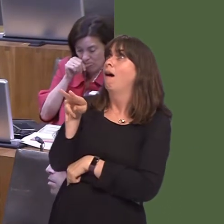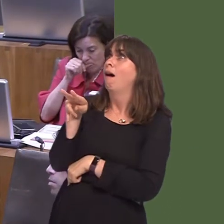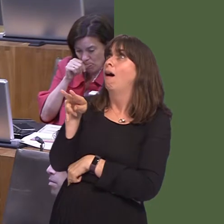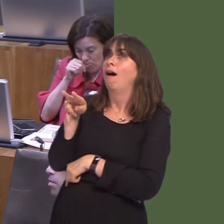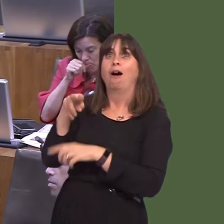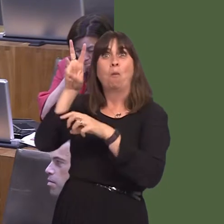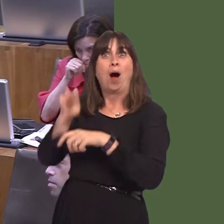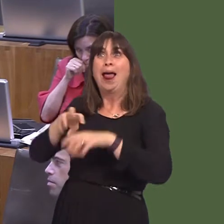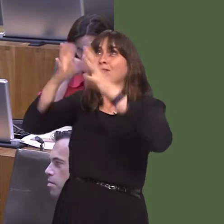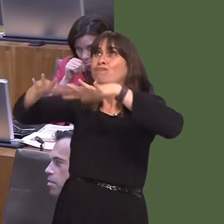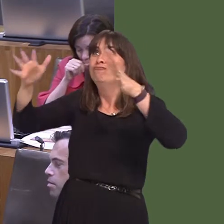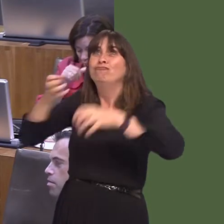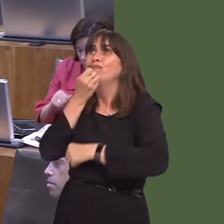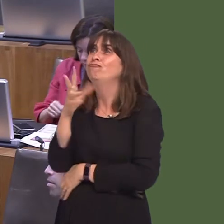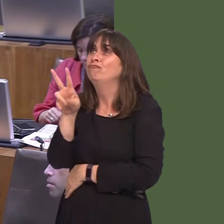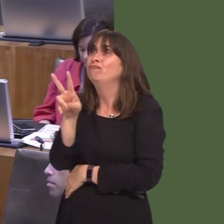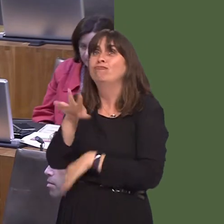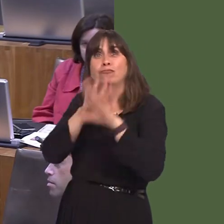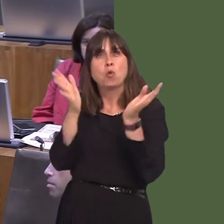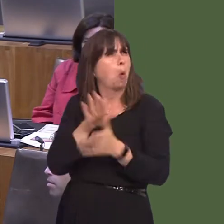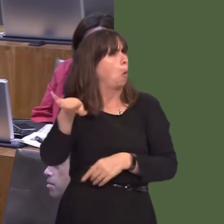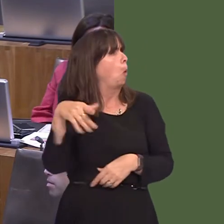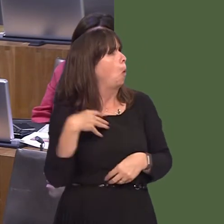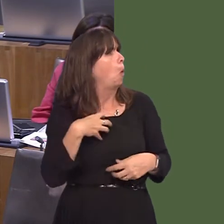the whole country could benefit.... 'This very welcome announcement is further